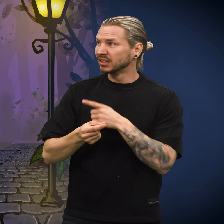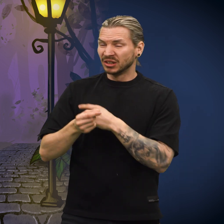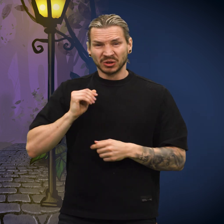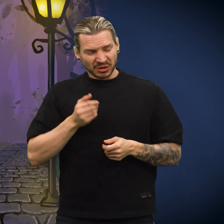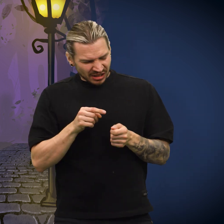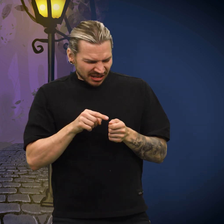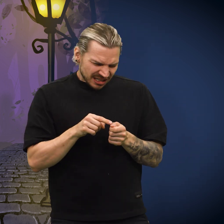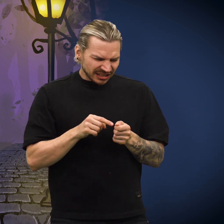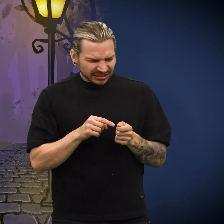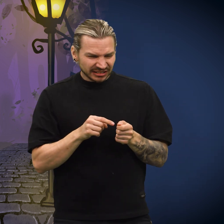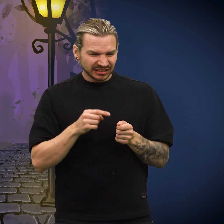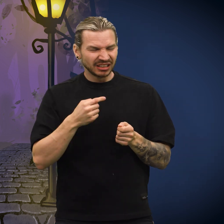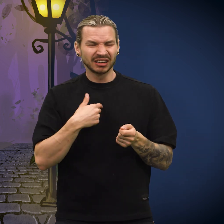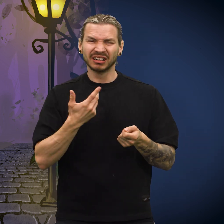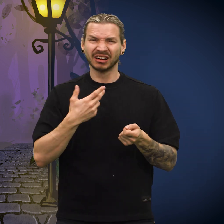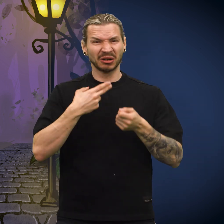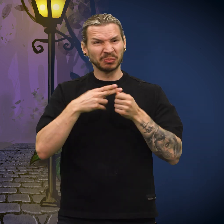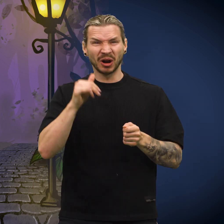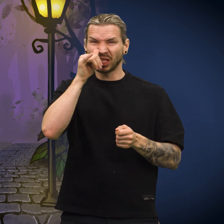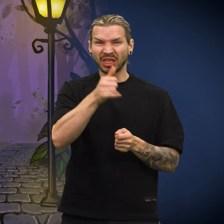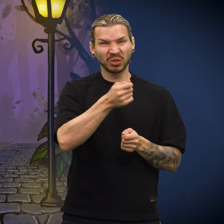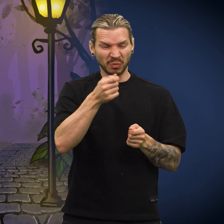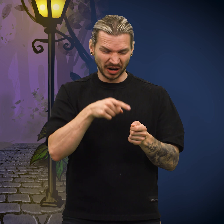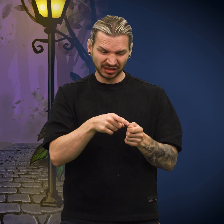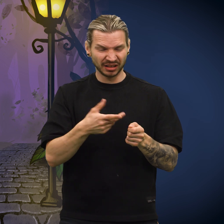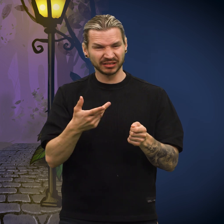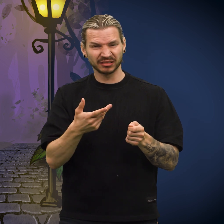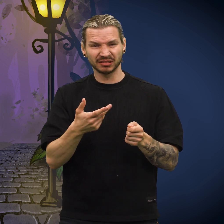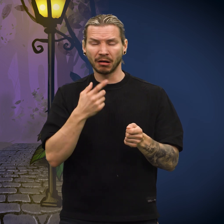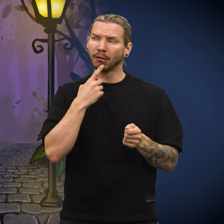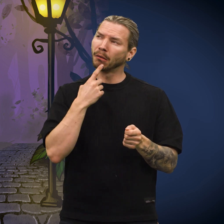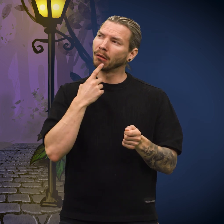Kona så på skillingen og sukket. «Det er umulig å narre noen med denne», sa hun, før hun tenkte seg om.